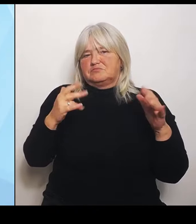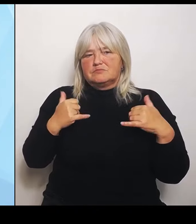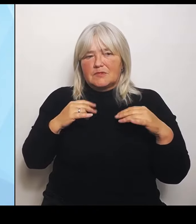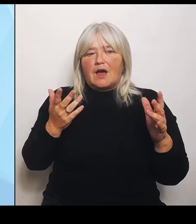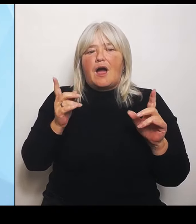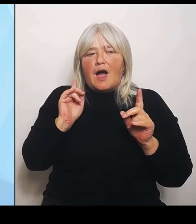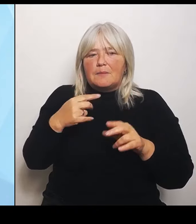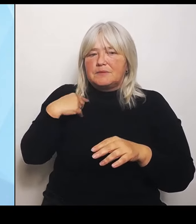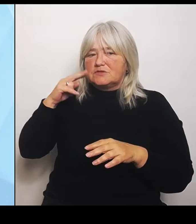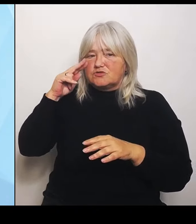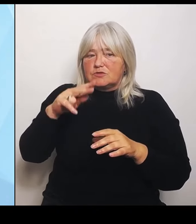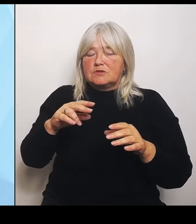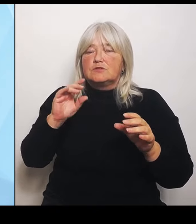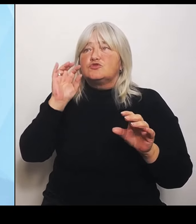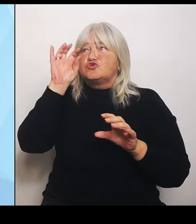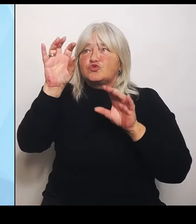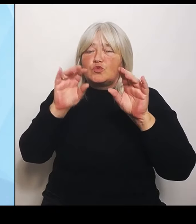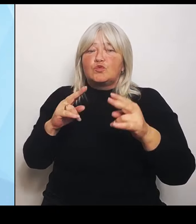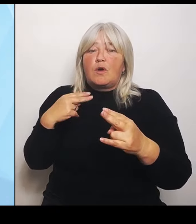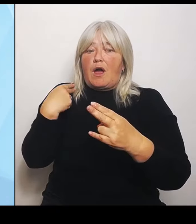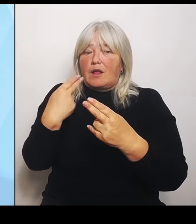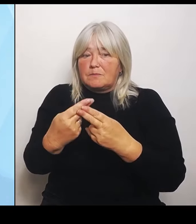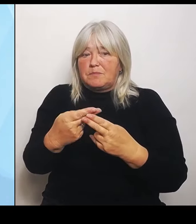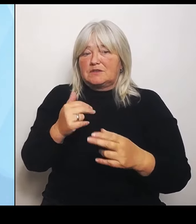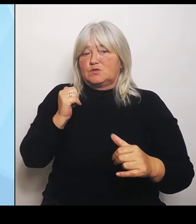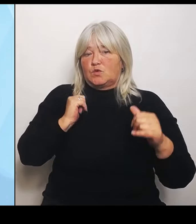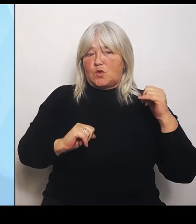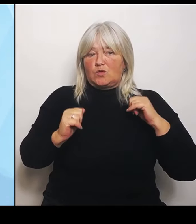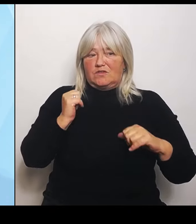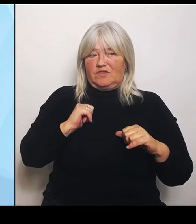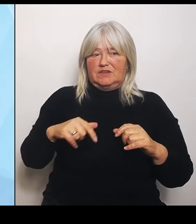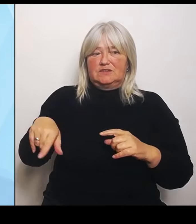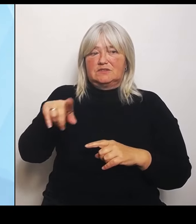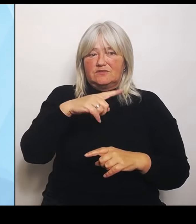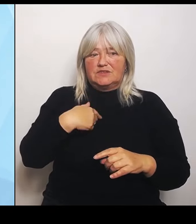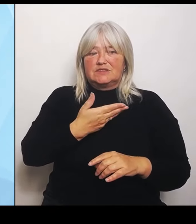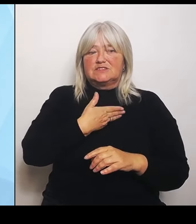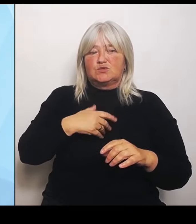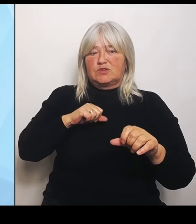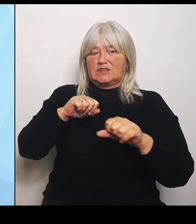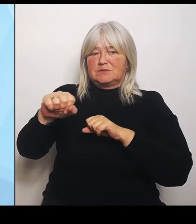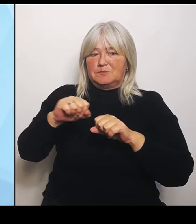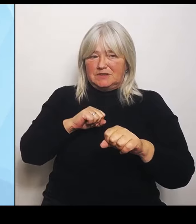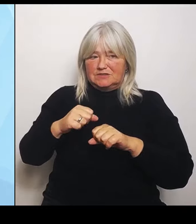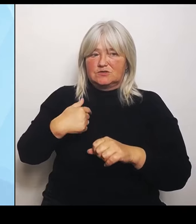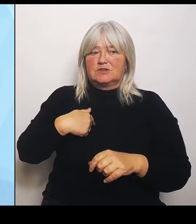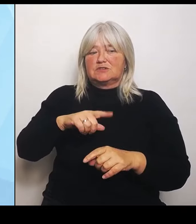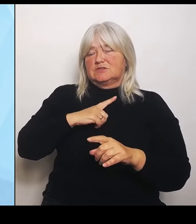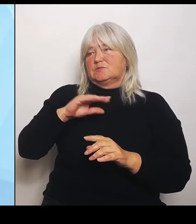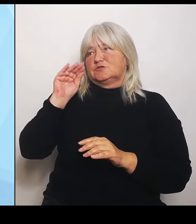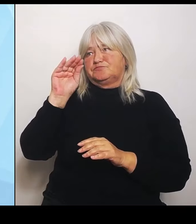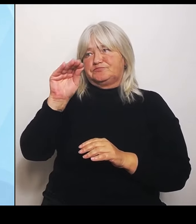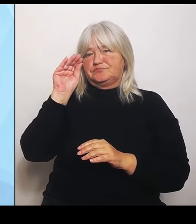Gesundheitsministerium auf die betreffenden Krankenhausträger bzw. Kommunalpolitik zugehen und eine Prüfung der anstehenden